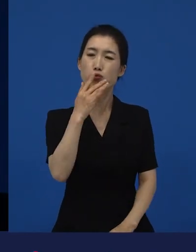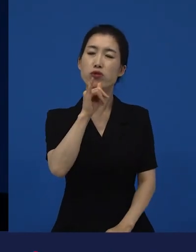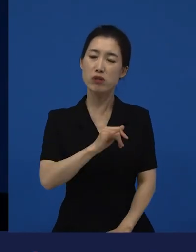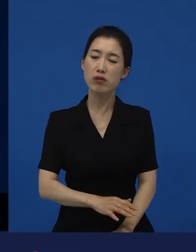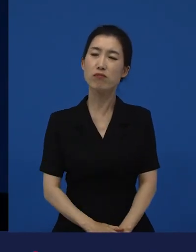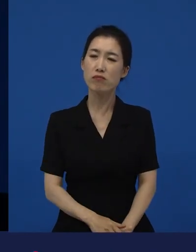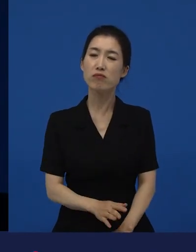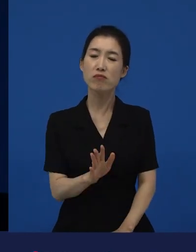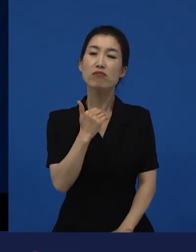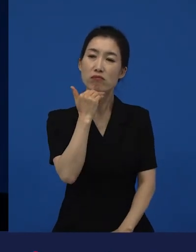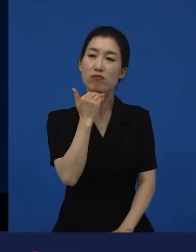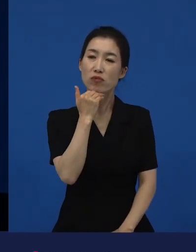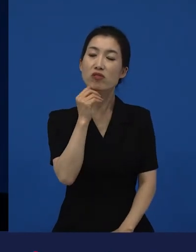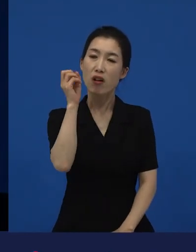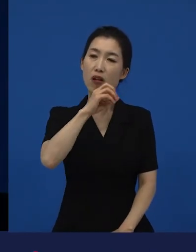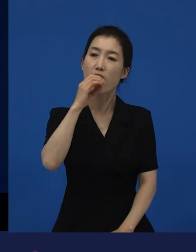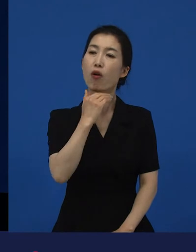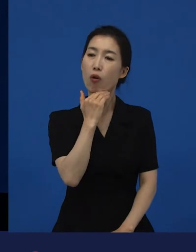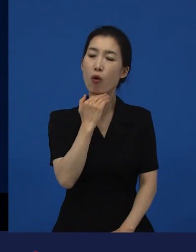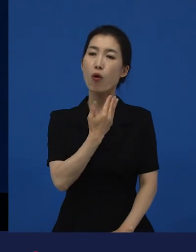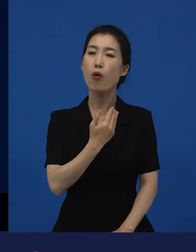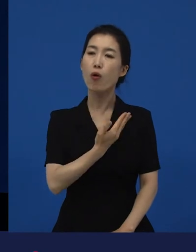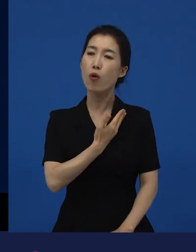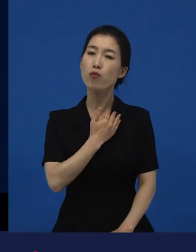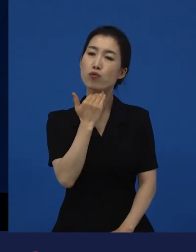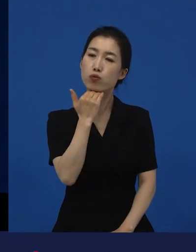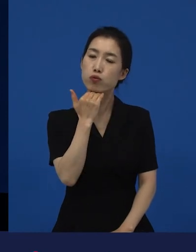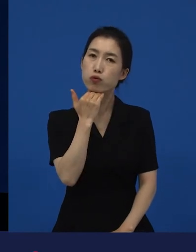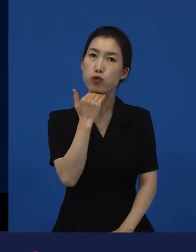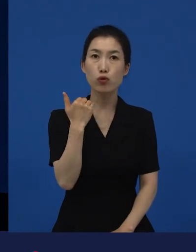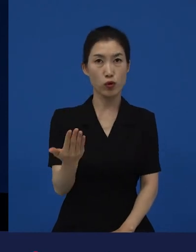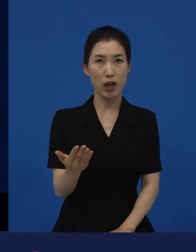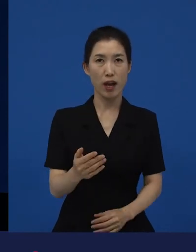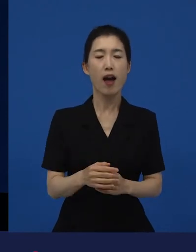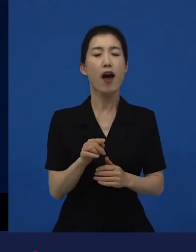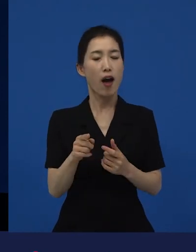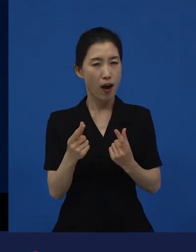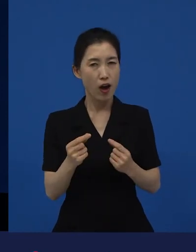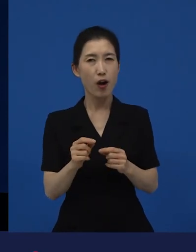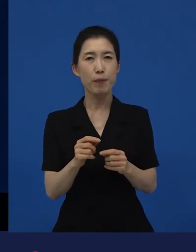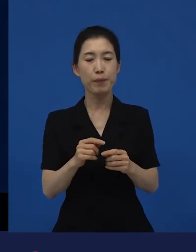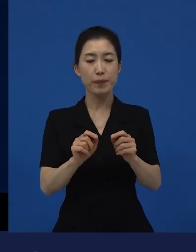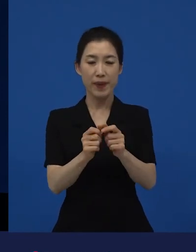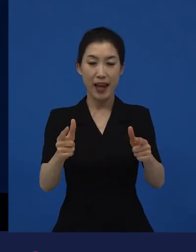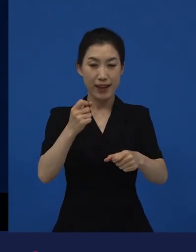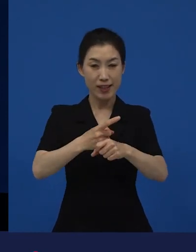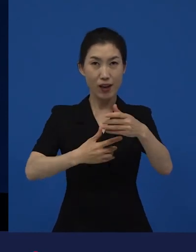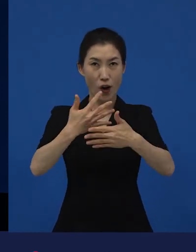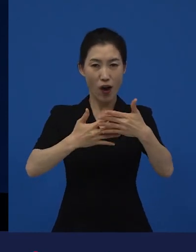다양성 영화는 그러한 이야기들을 담고 있는 작품들이 많다.